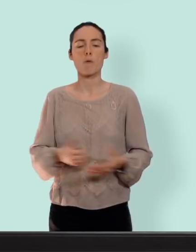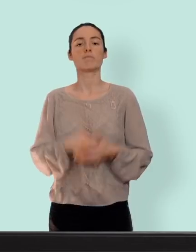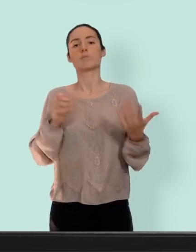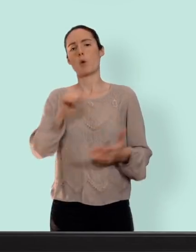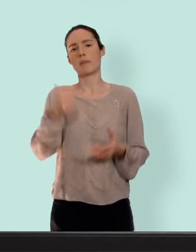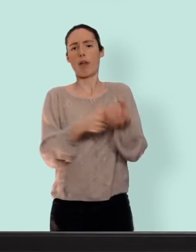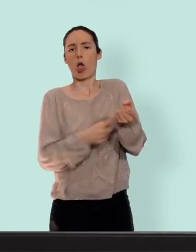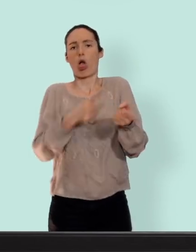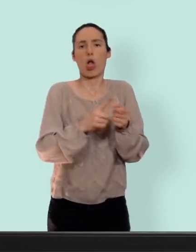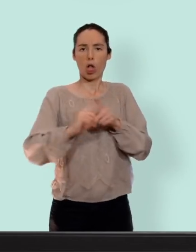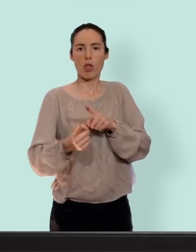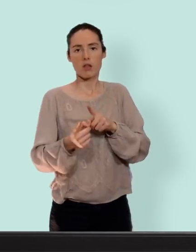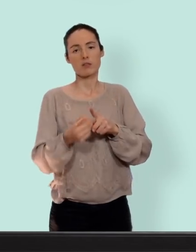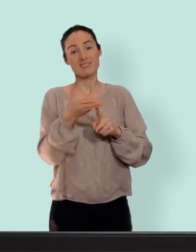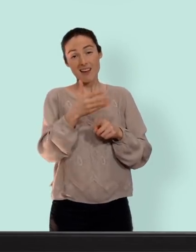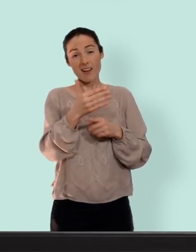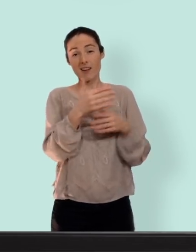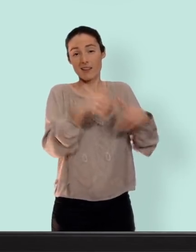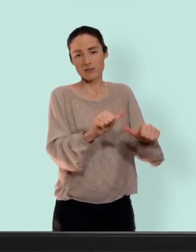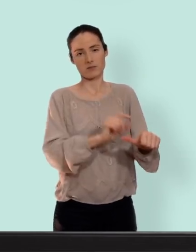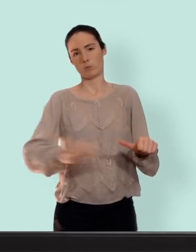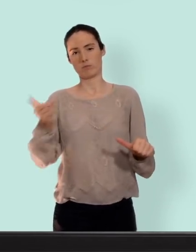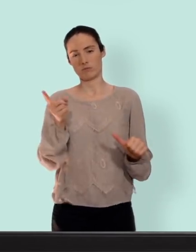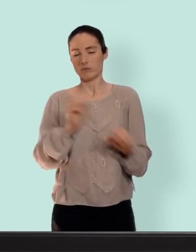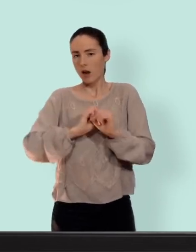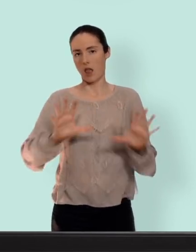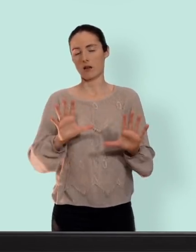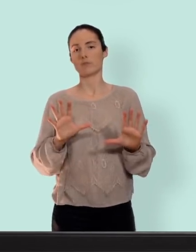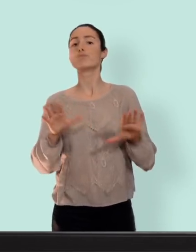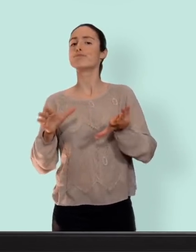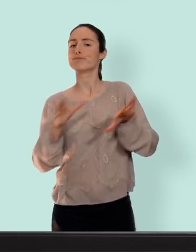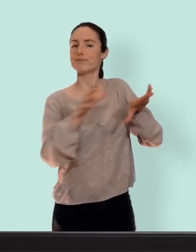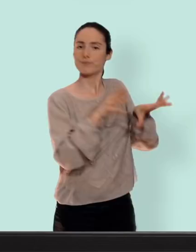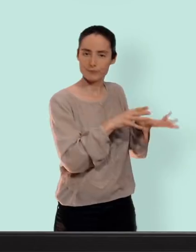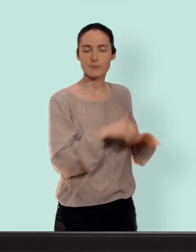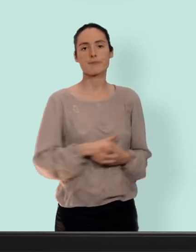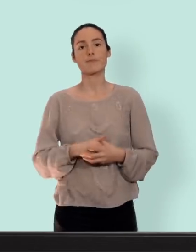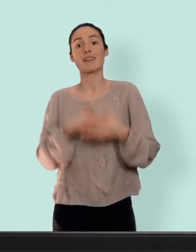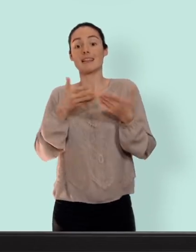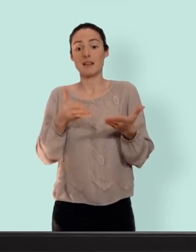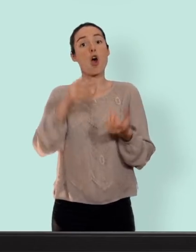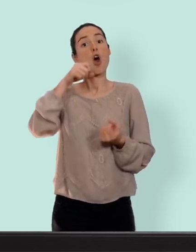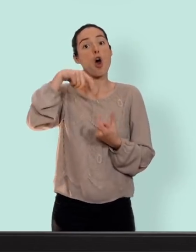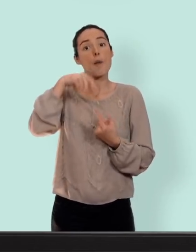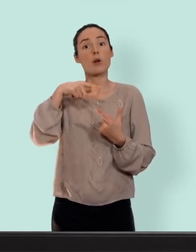un moyen de contraception soyons clairs... ceci étant dit la contraception hormonale a pour but de court circuiter les hormones qui